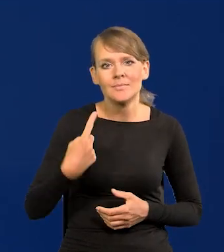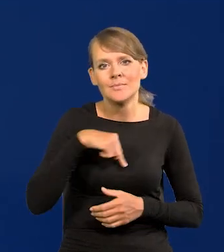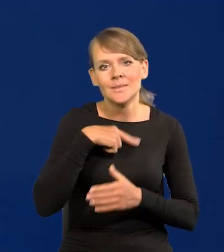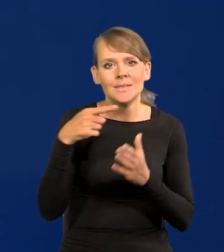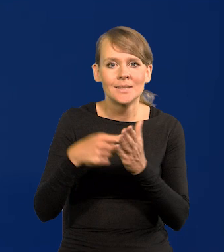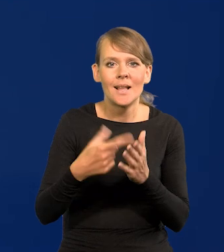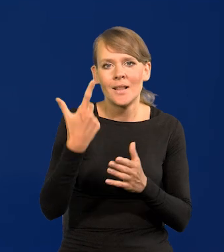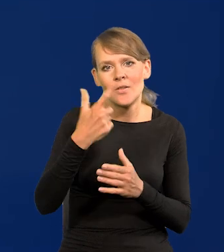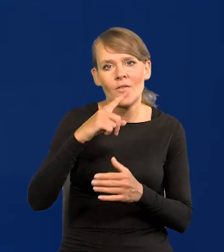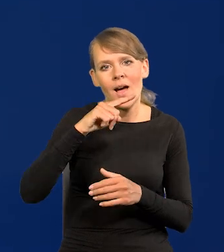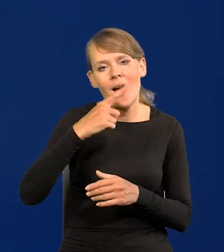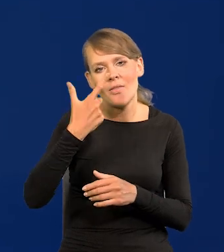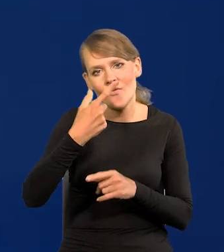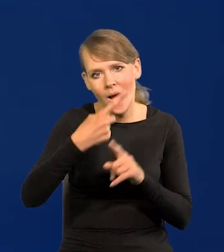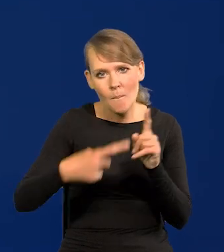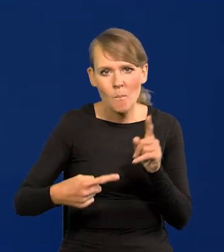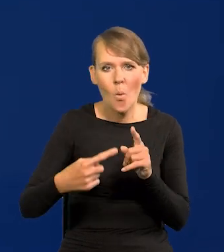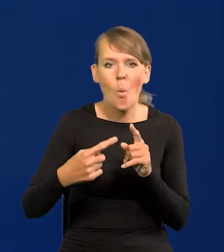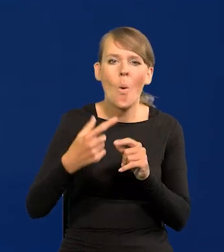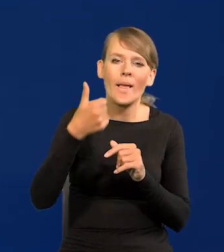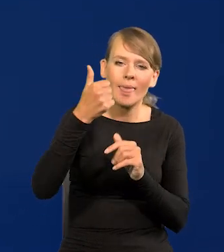Czyli 2,5, plus minus 1%.